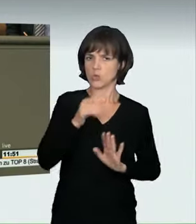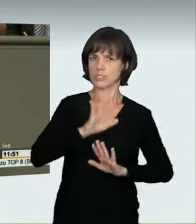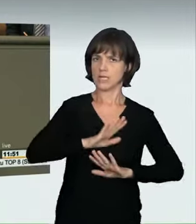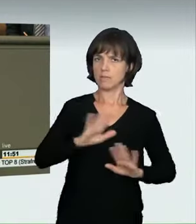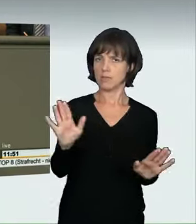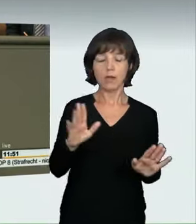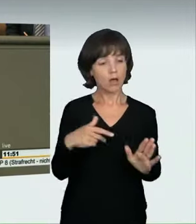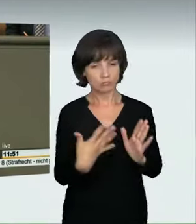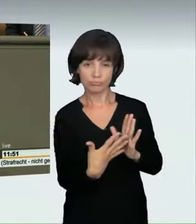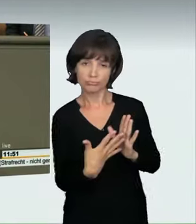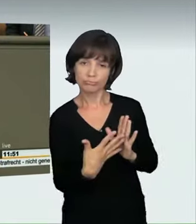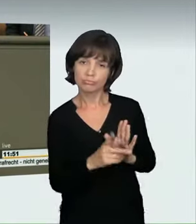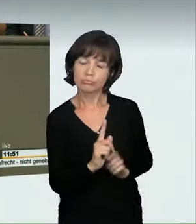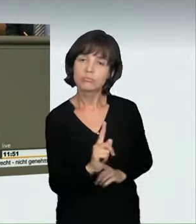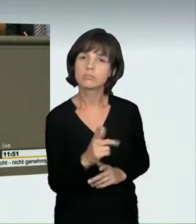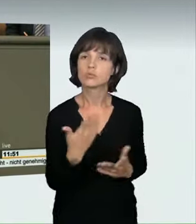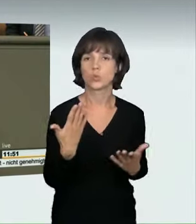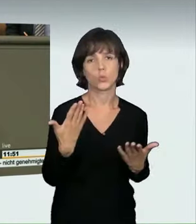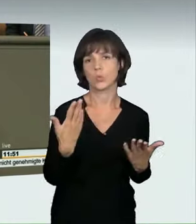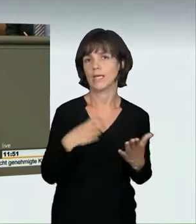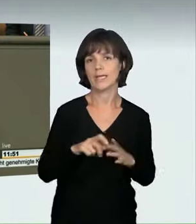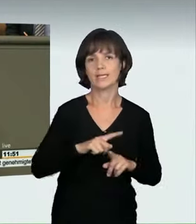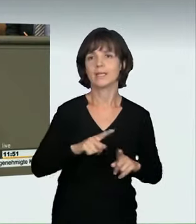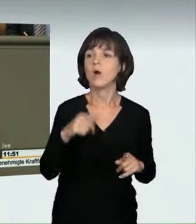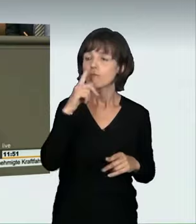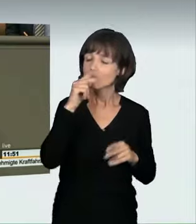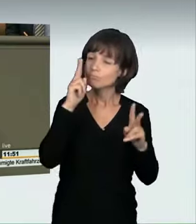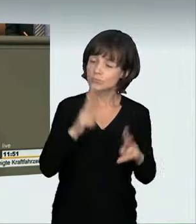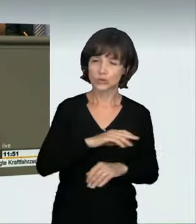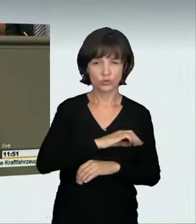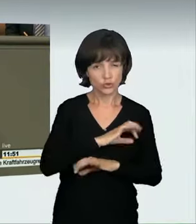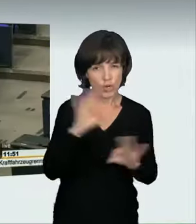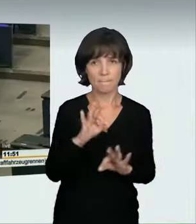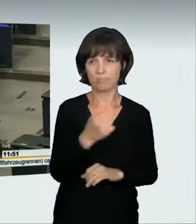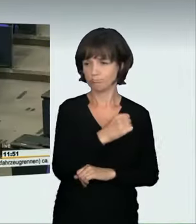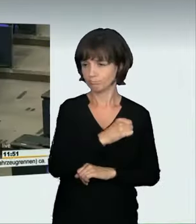Wir brauchen spürbare Bußgelder und Fahrverbote. Und das Tatwerkzeug, das ist hier das Auto, muss bereits ab schweren Ordnungswidrigkeiten